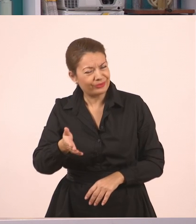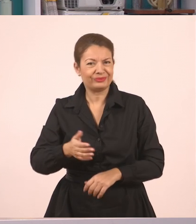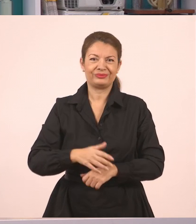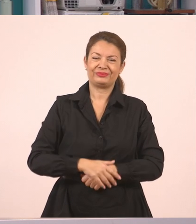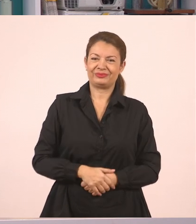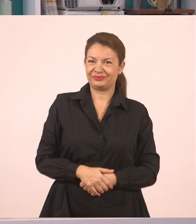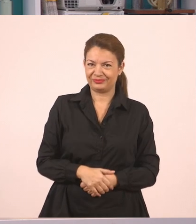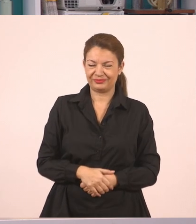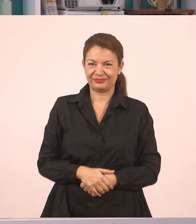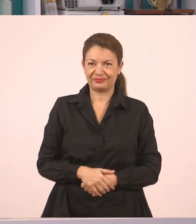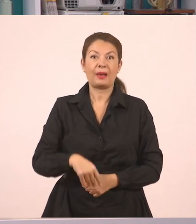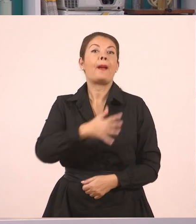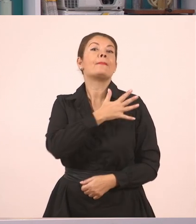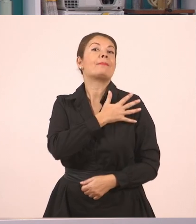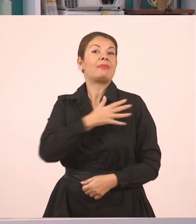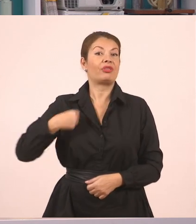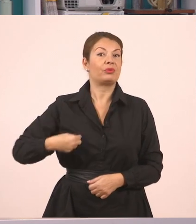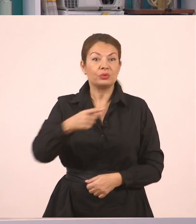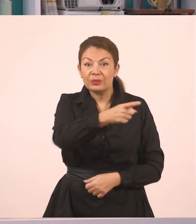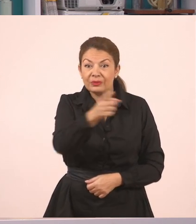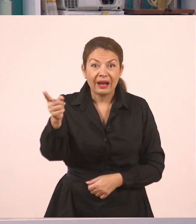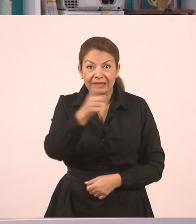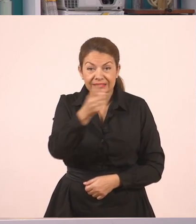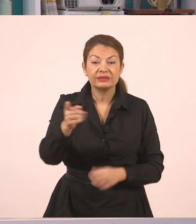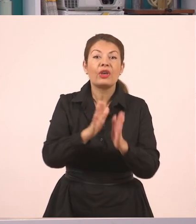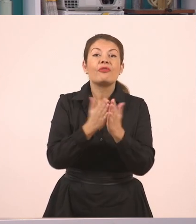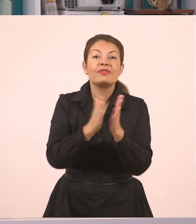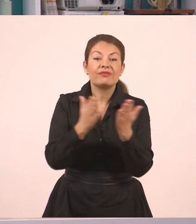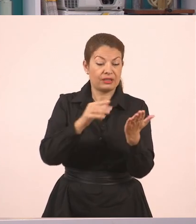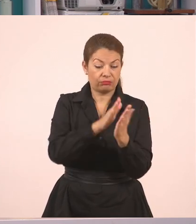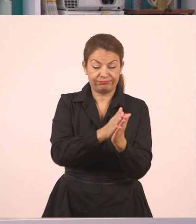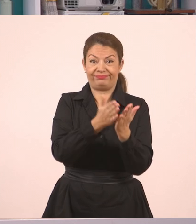Όσα παιδιά πάνε στην Ε' Δημοτικού μπορούν να ανοίξουν το βιβλίο της Γλώσσας,